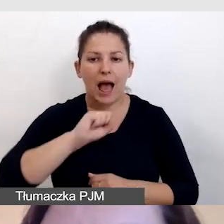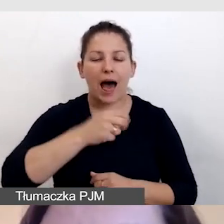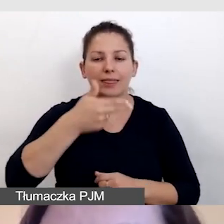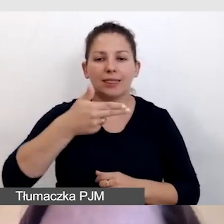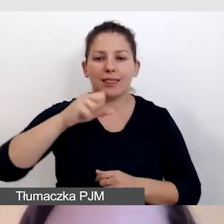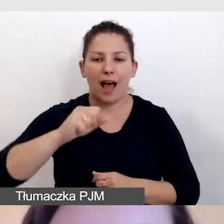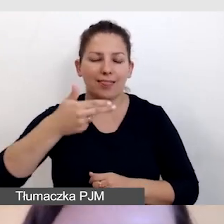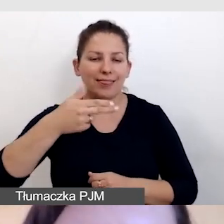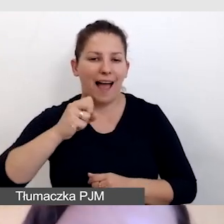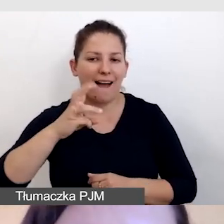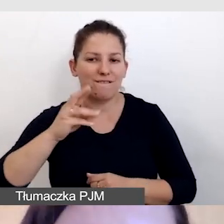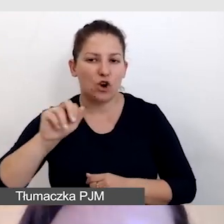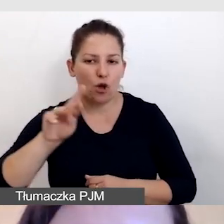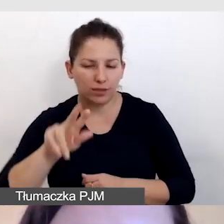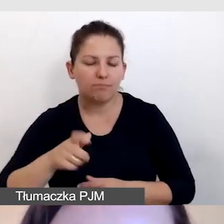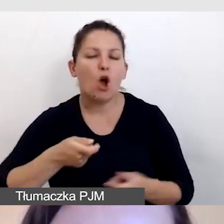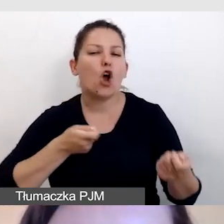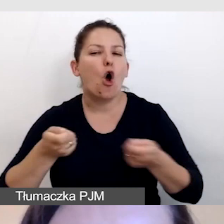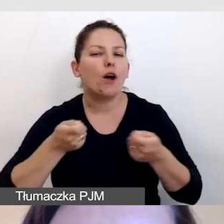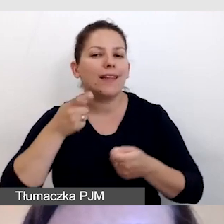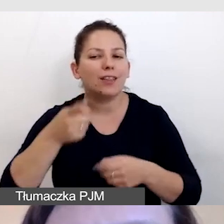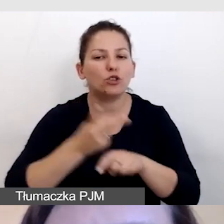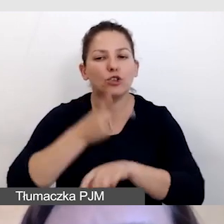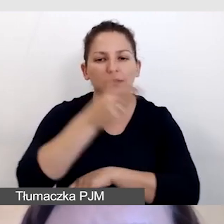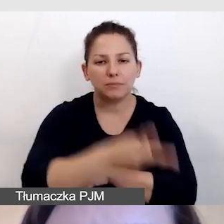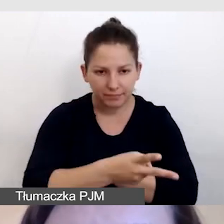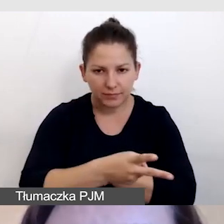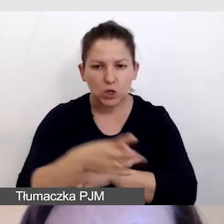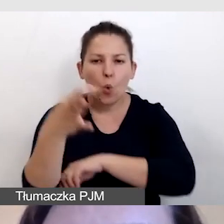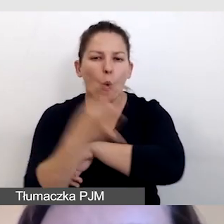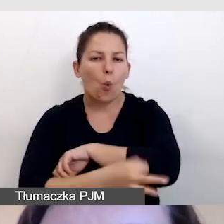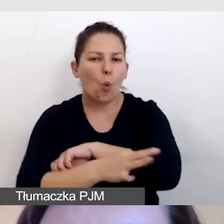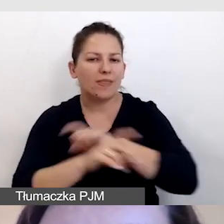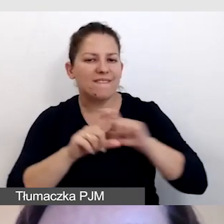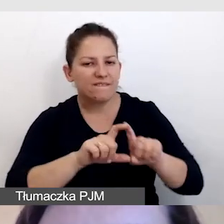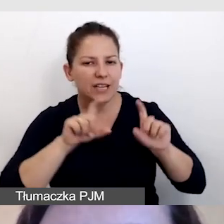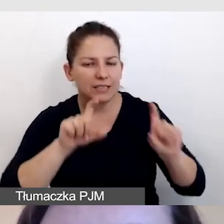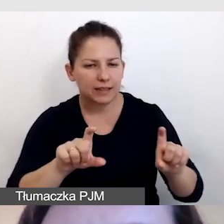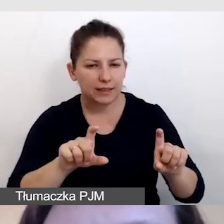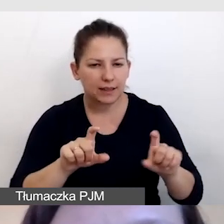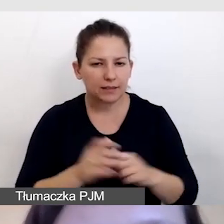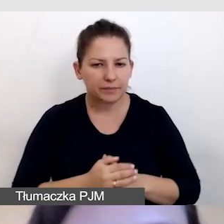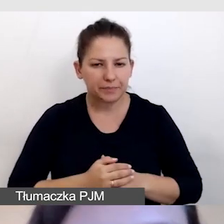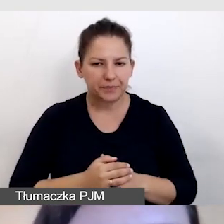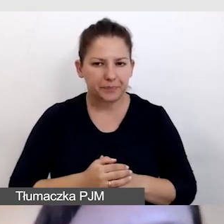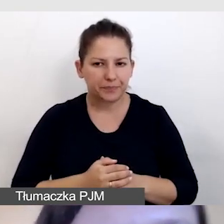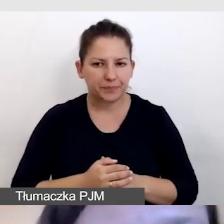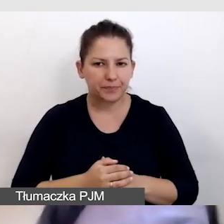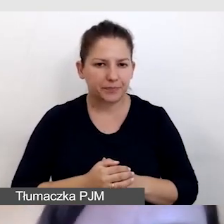koordynatorkę dostępności z Uniwersytetu Śląskiego.